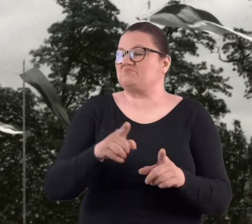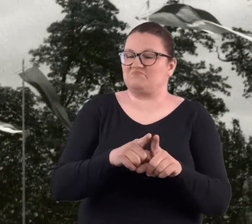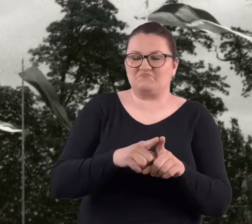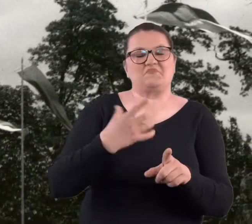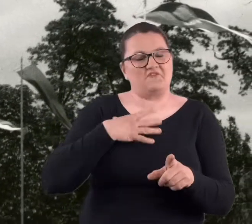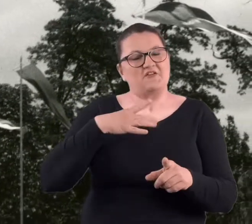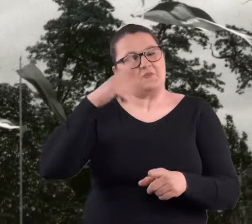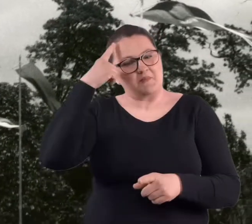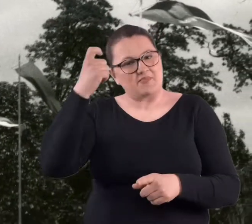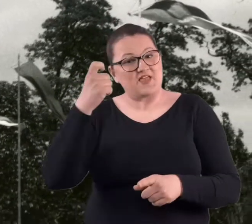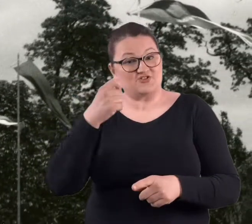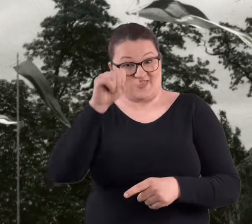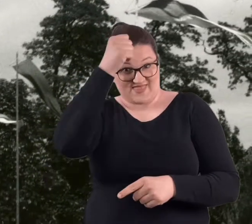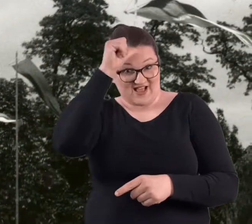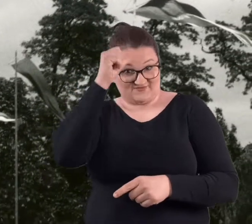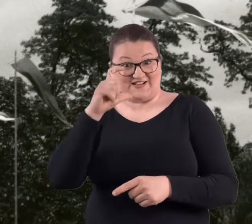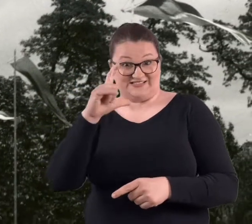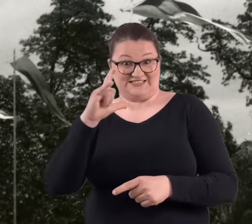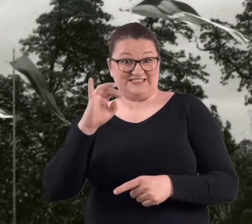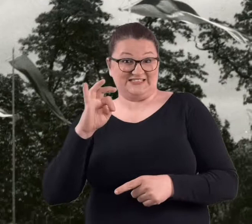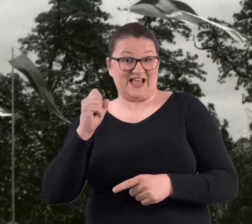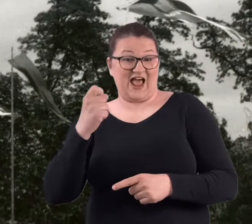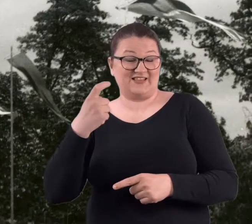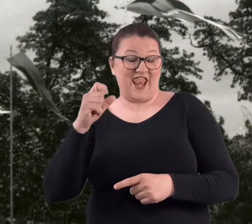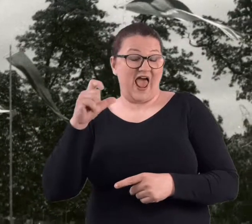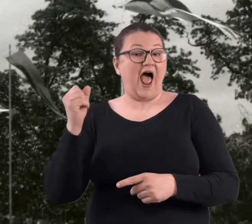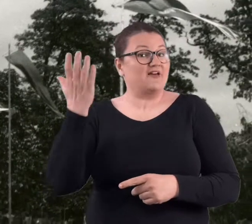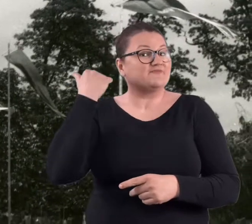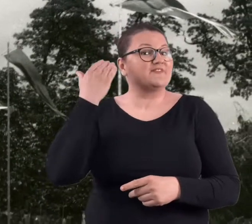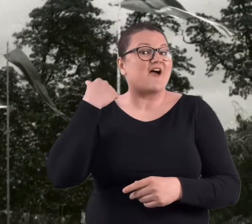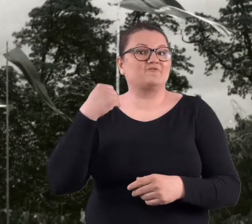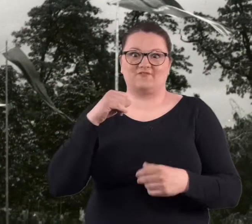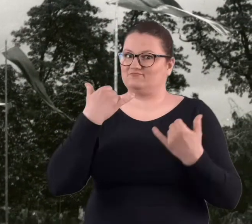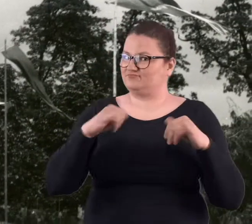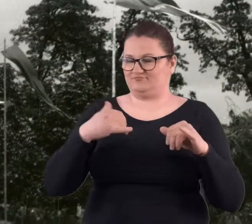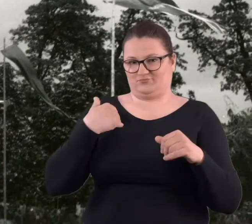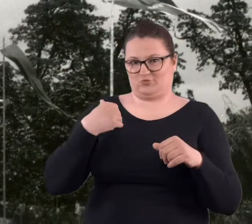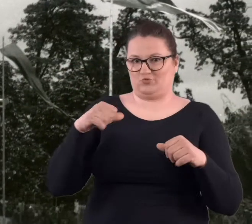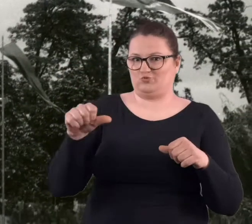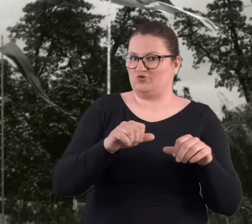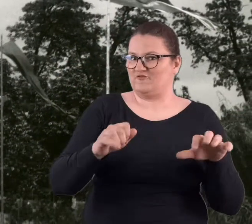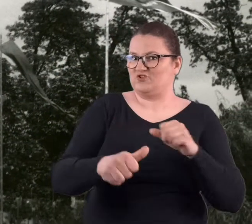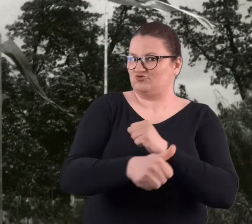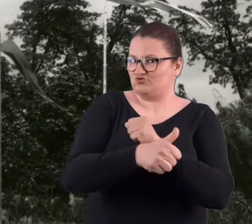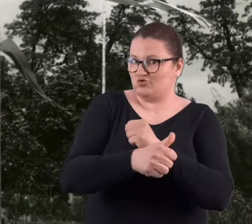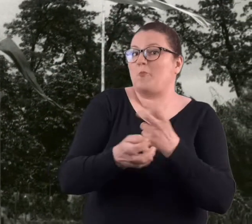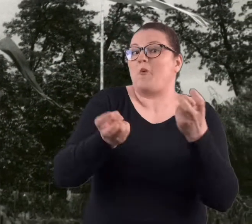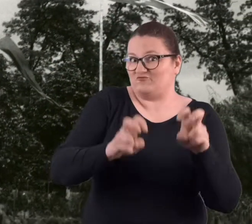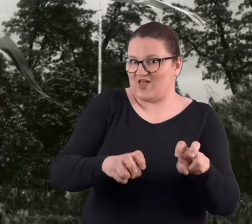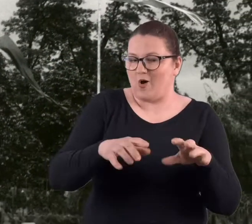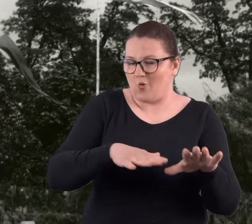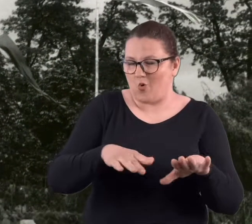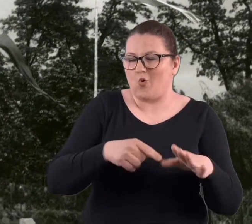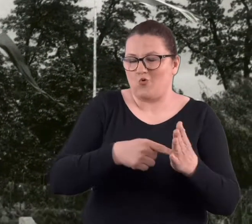też należy pamiętać, że ta nazwa troszeczkę inaczej brzmiała w 1960 roku, kiedy to miejsce zaczęło powstawać,